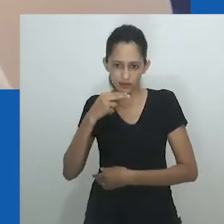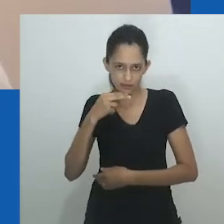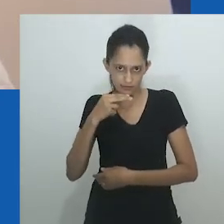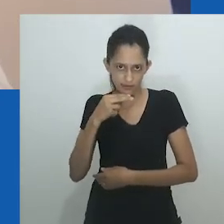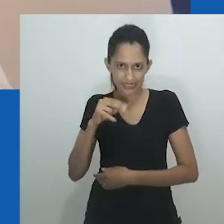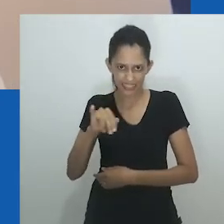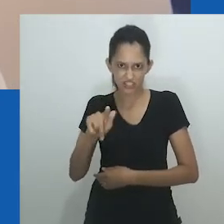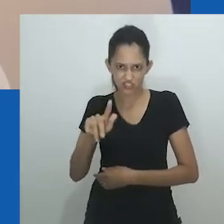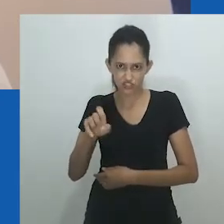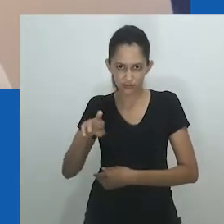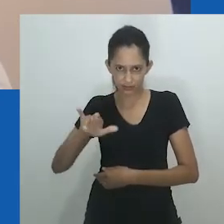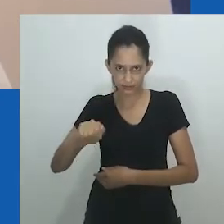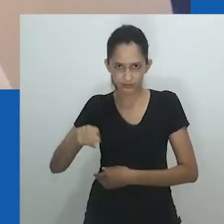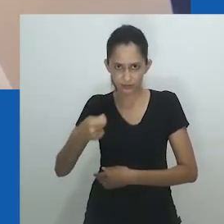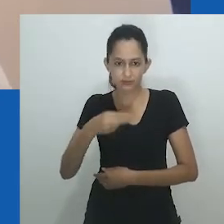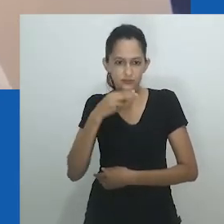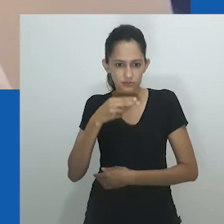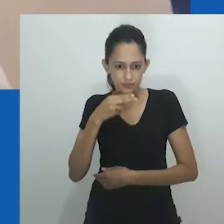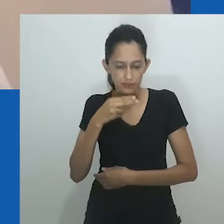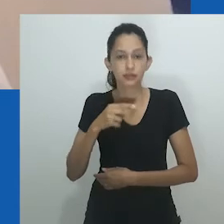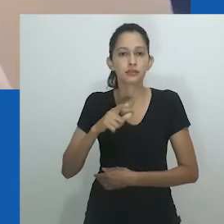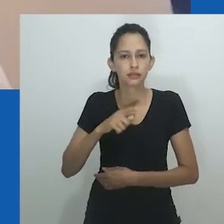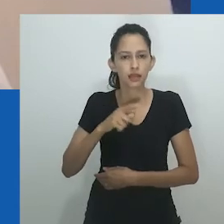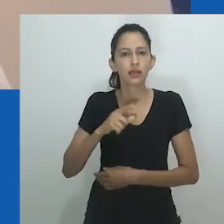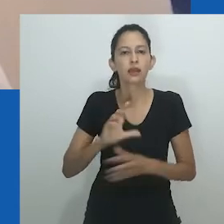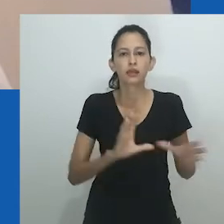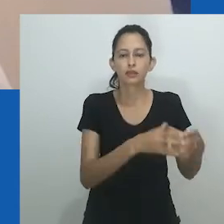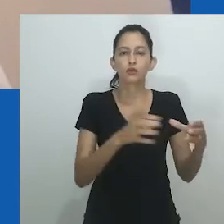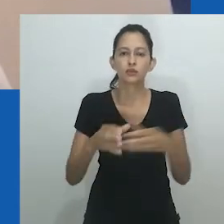navega por ansiedades contemporâneas no continente africano.